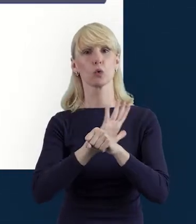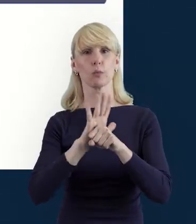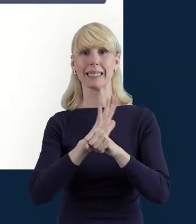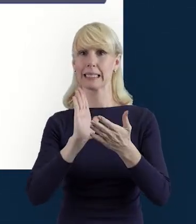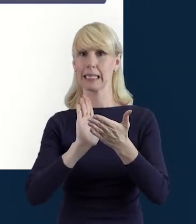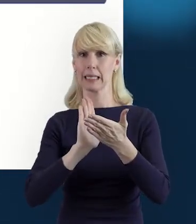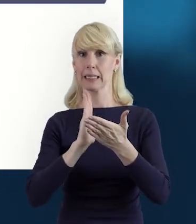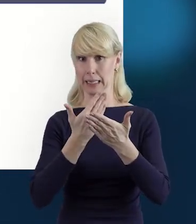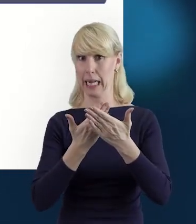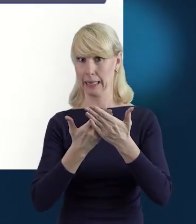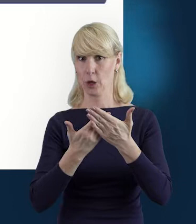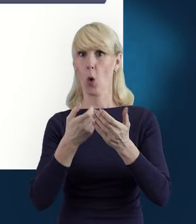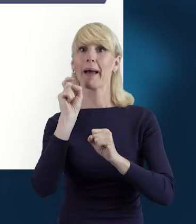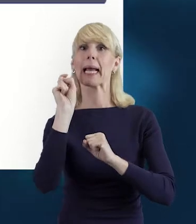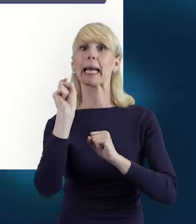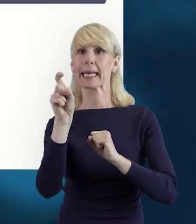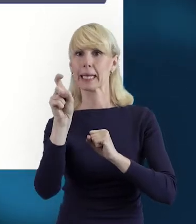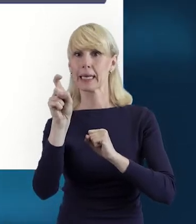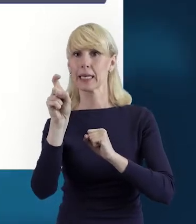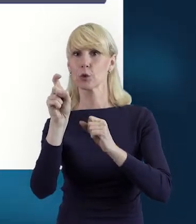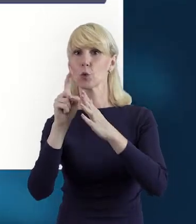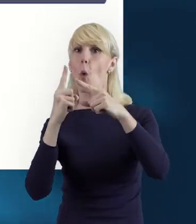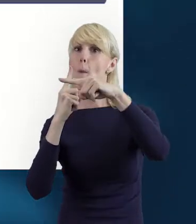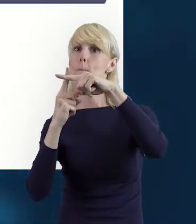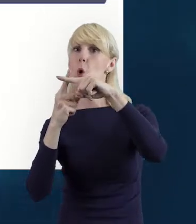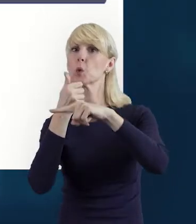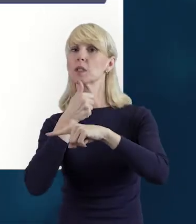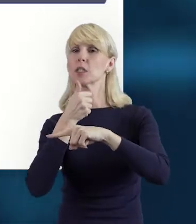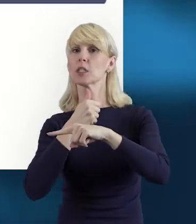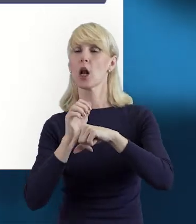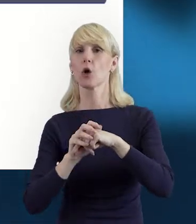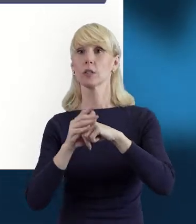który umożliwia nam dodanie kolejnych osób